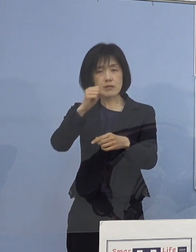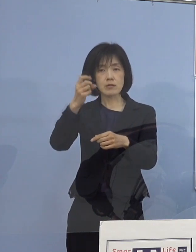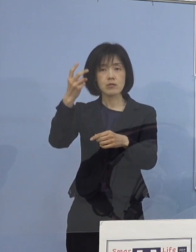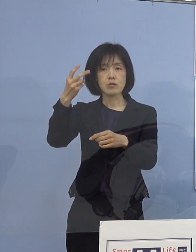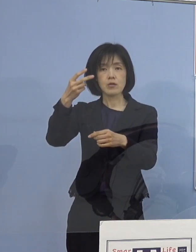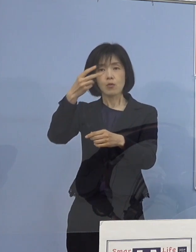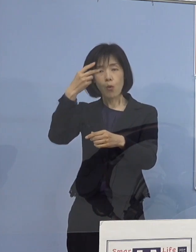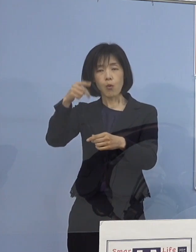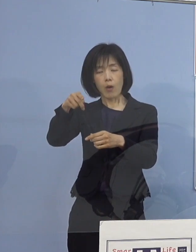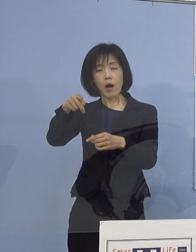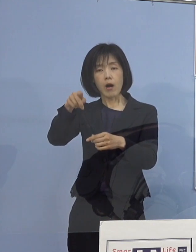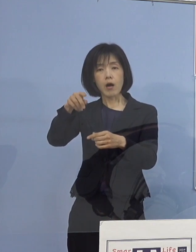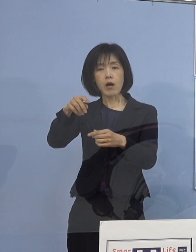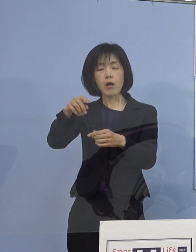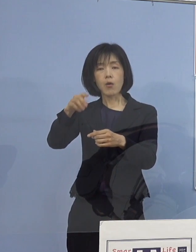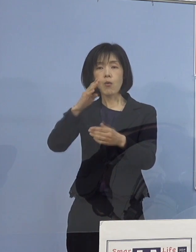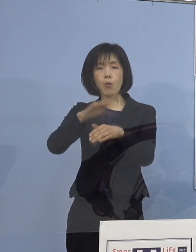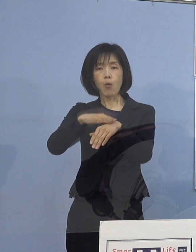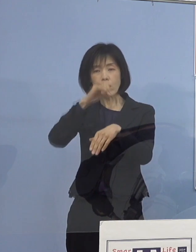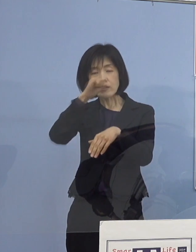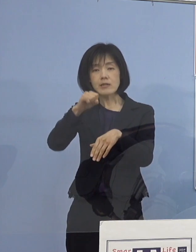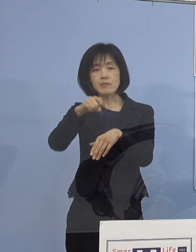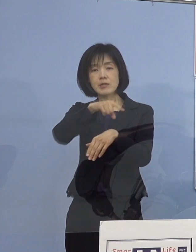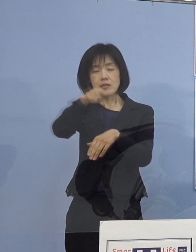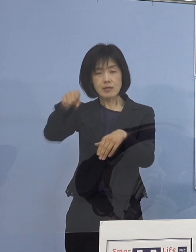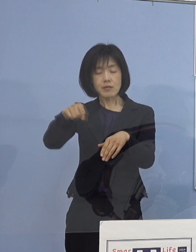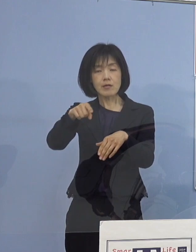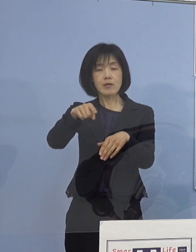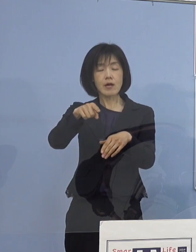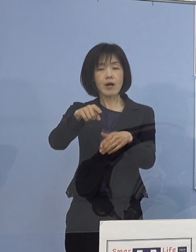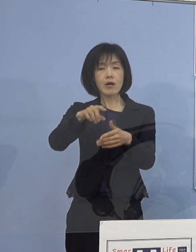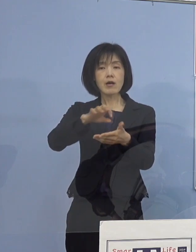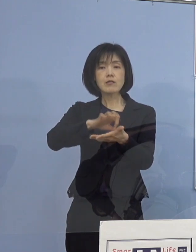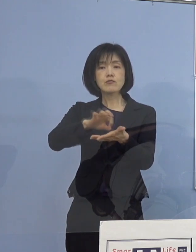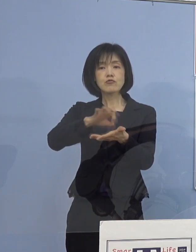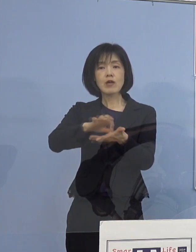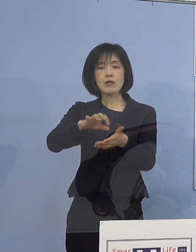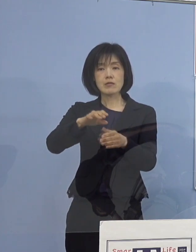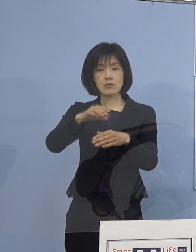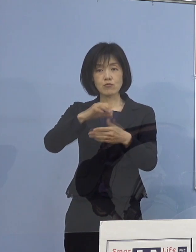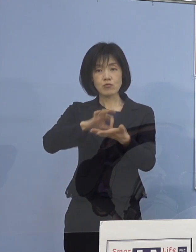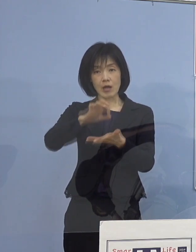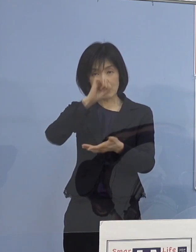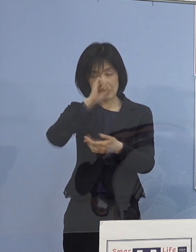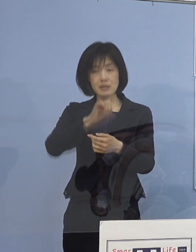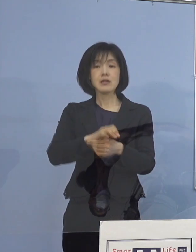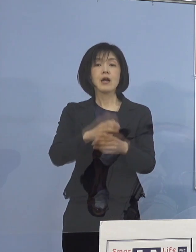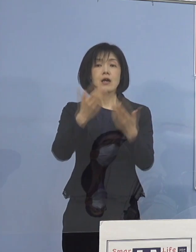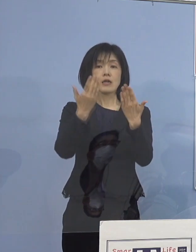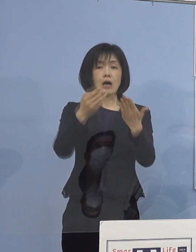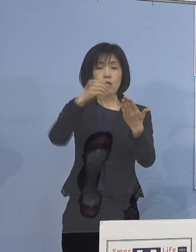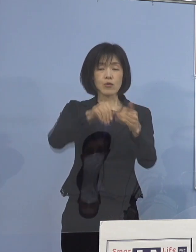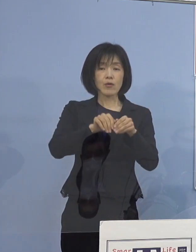こうしたものを共有していただいて すぐさまそれを使っていただこうと そして学校での感染を 何としても食い止めたいと